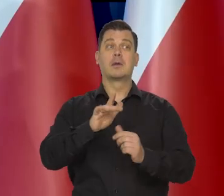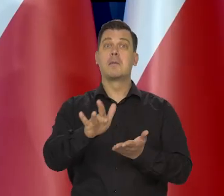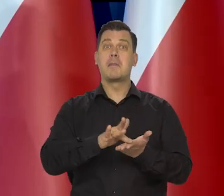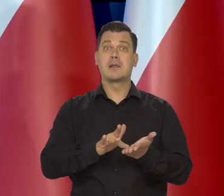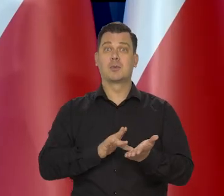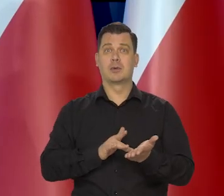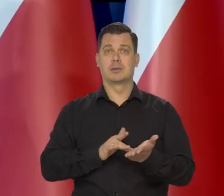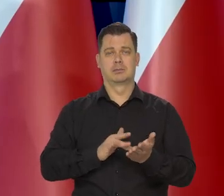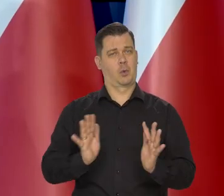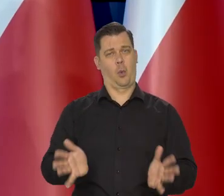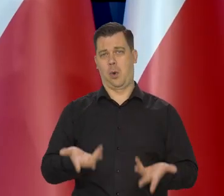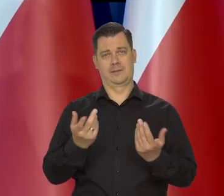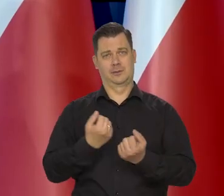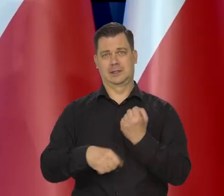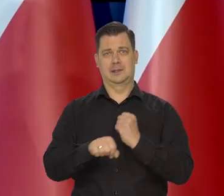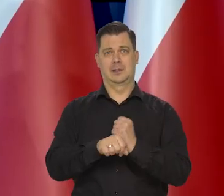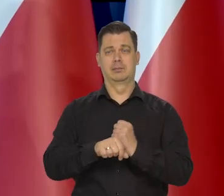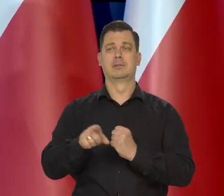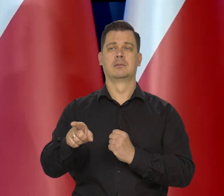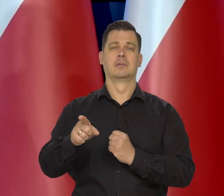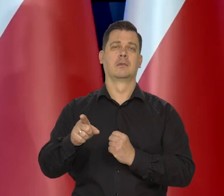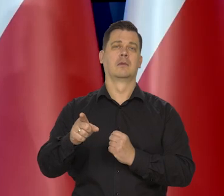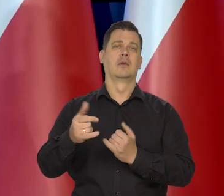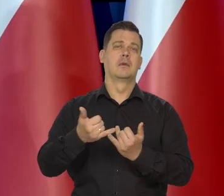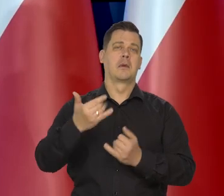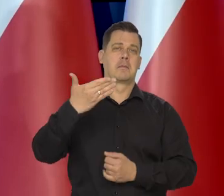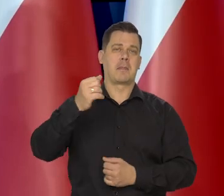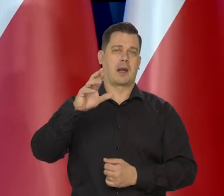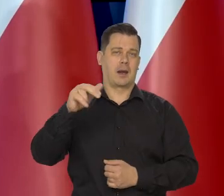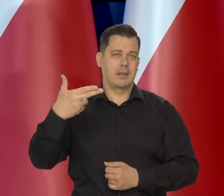masło jest wyjątkowo łatwo zastępowane przez oleje roślinne utwardzone.